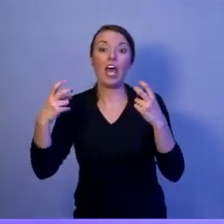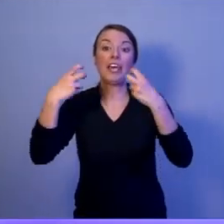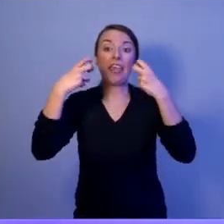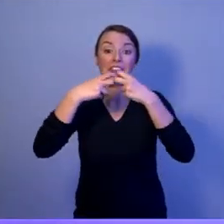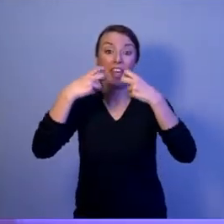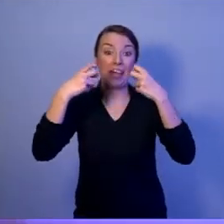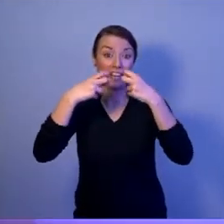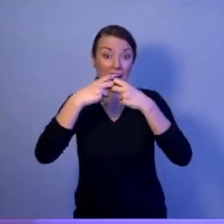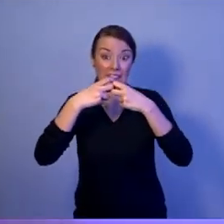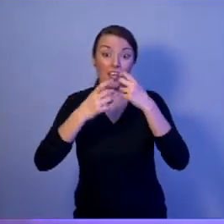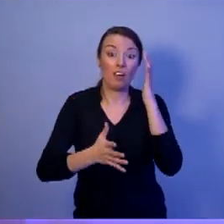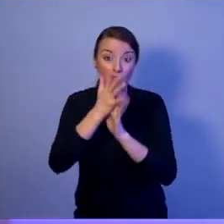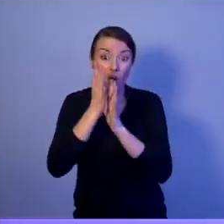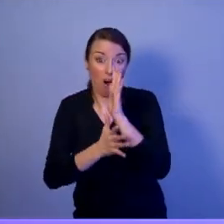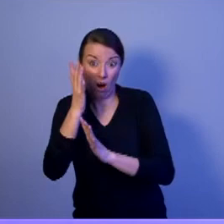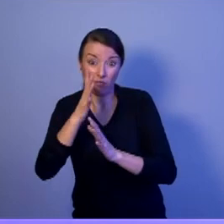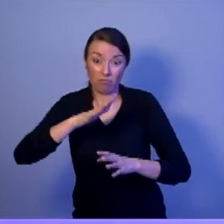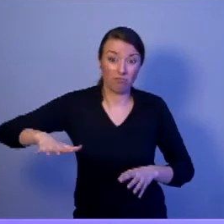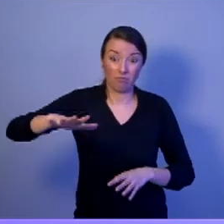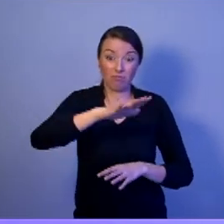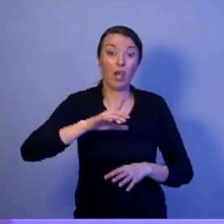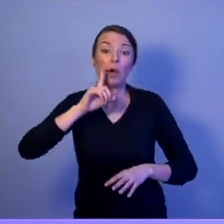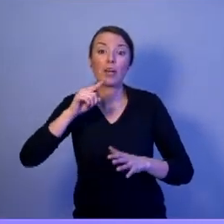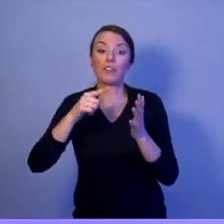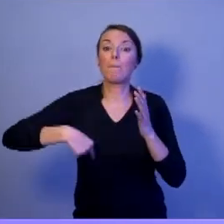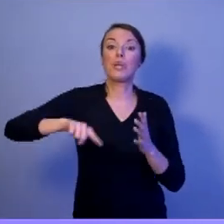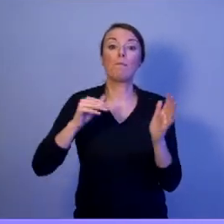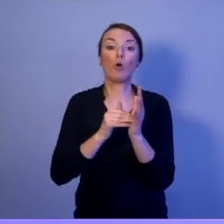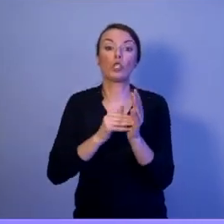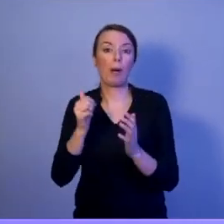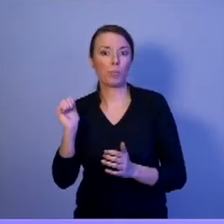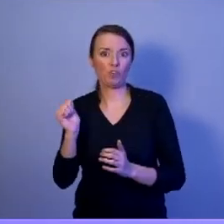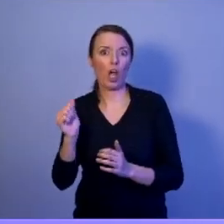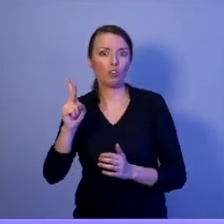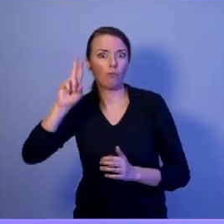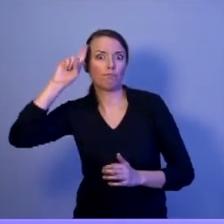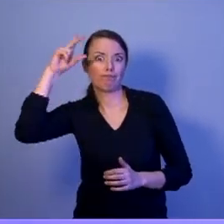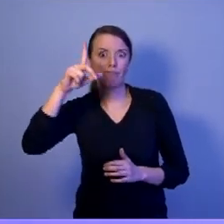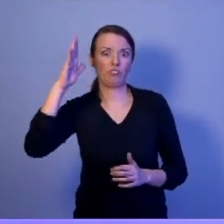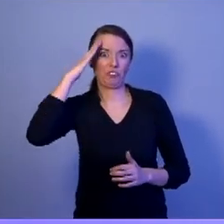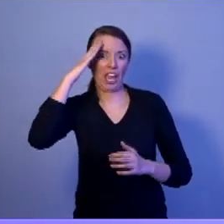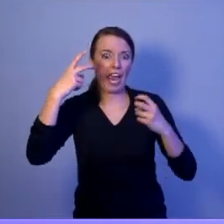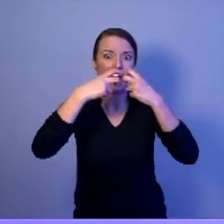którzy w tej cyberprzestrzeni będą identyfikowali zagrożenia, będą przeciwdziałać tym zagrożeniom.